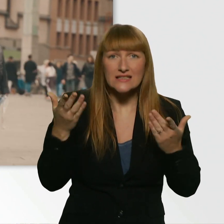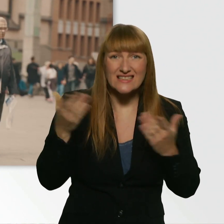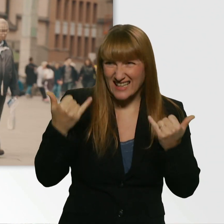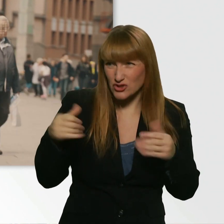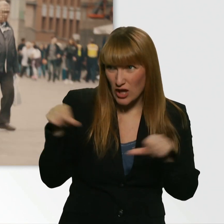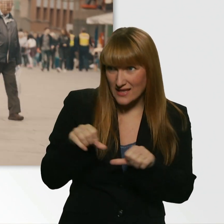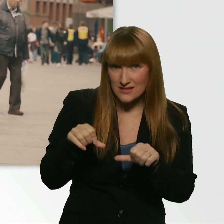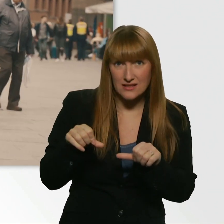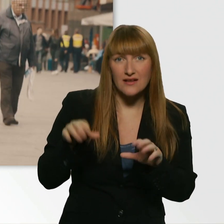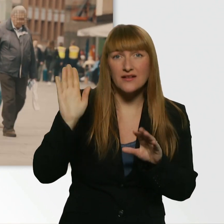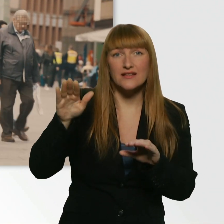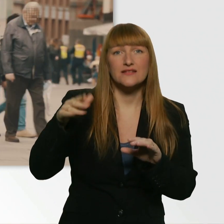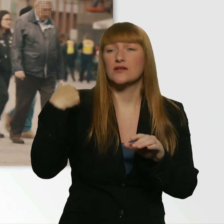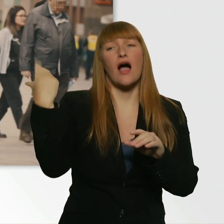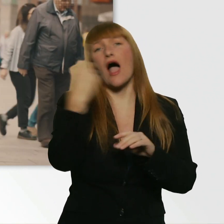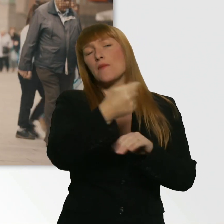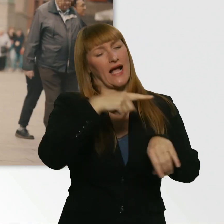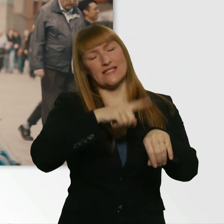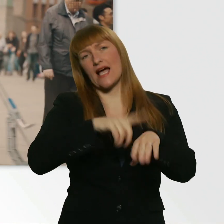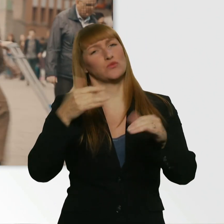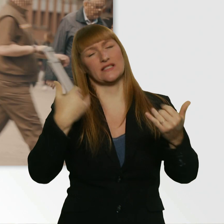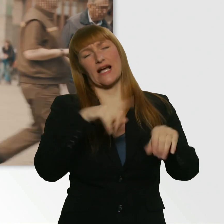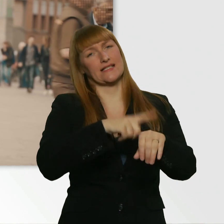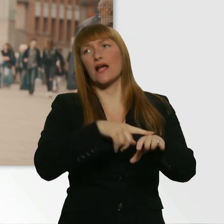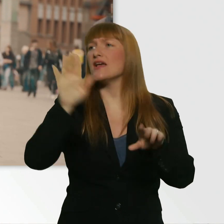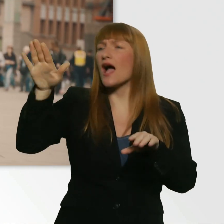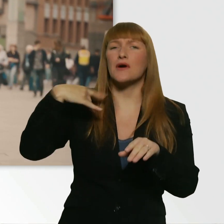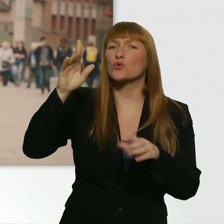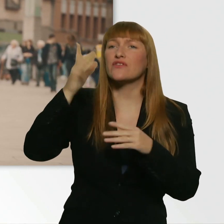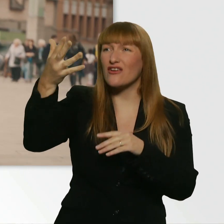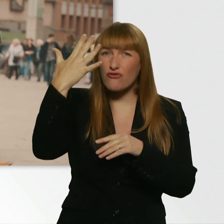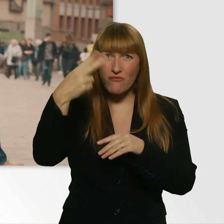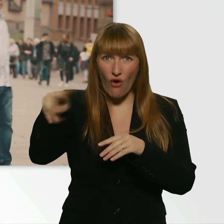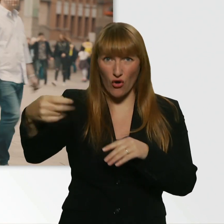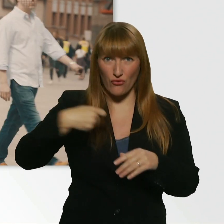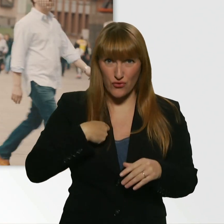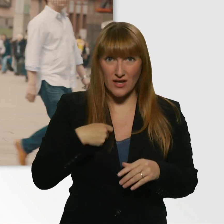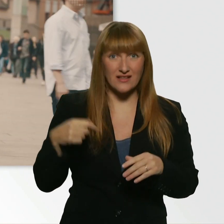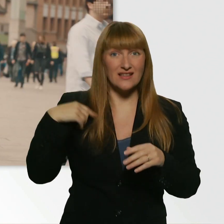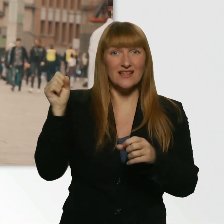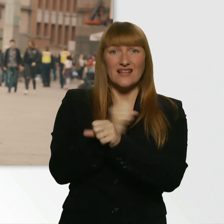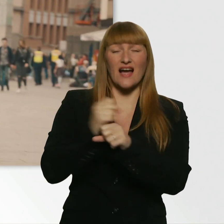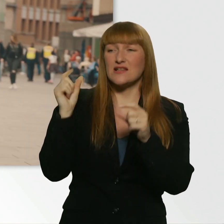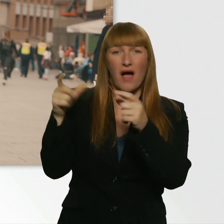Ja, wir wollen die Bahn kriegen. - Habt ihr nen Fünfer für mich? Weil ich kann kein Bahnticket jetzt grad kaufen.